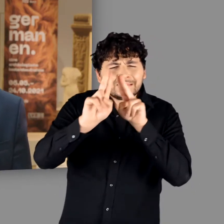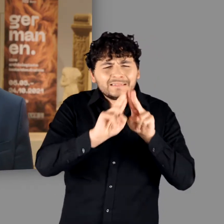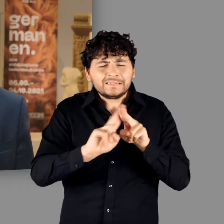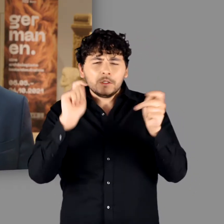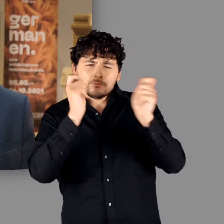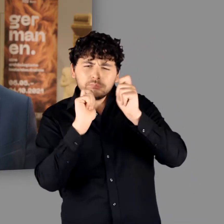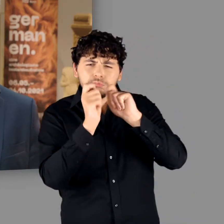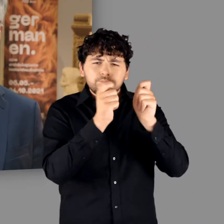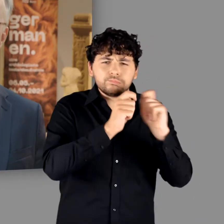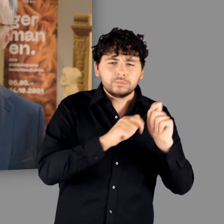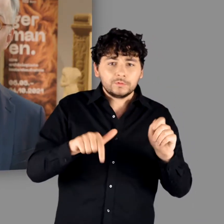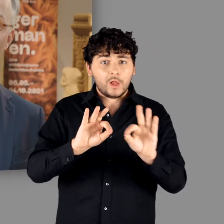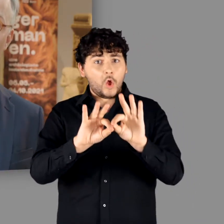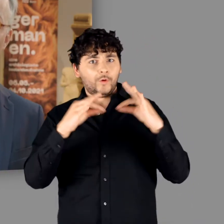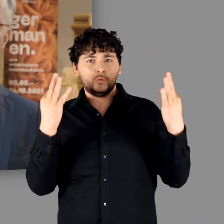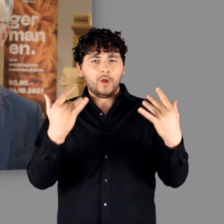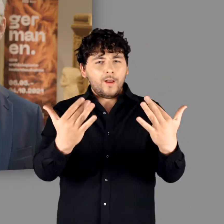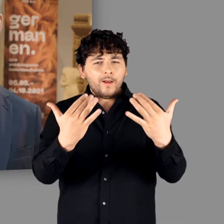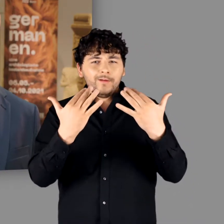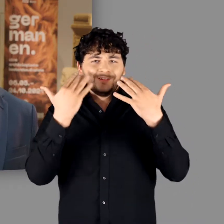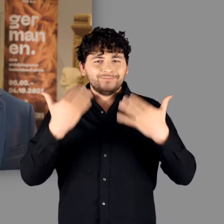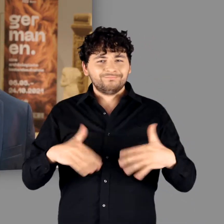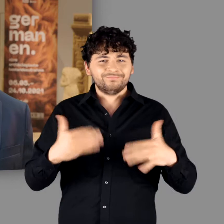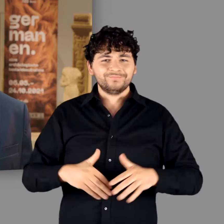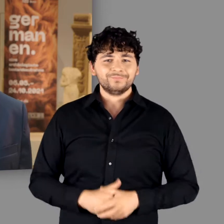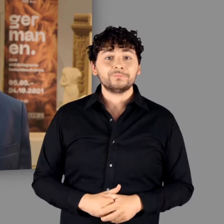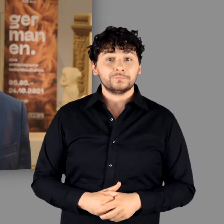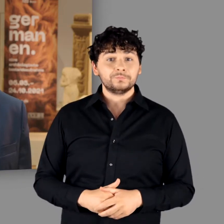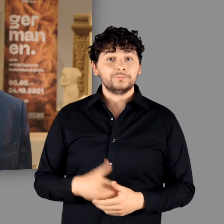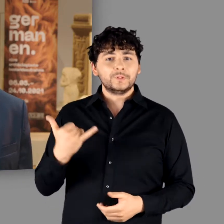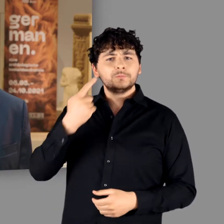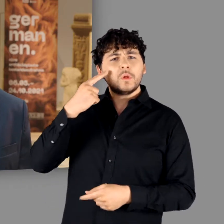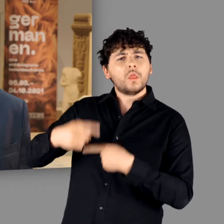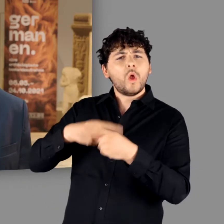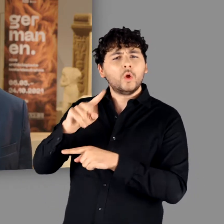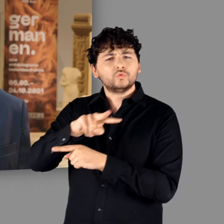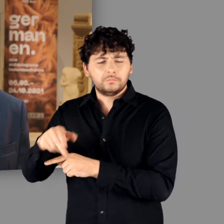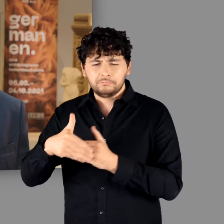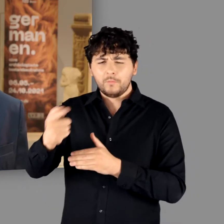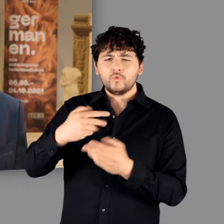in neuem Glanz präsentiert und für das wir aktuell eine neue Dauerausstellung konzipieren.